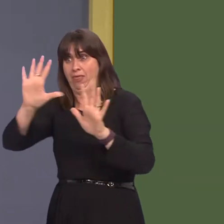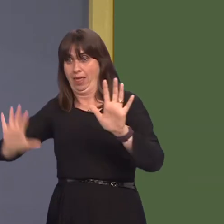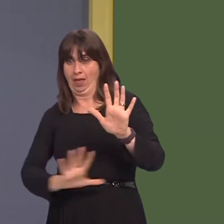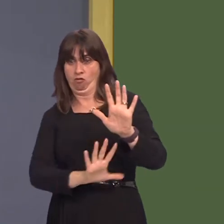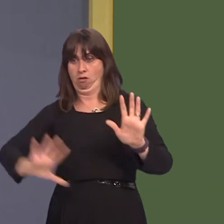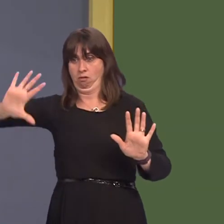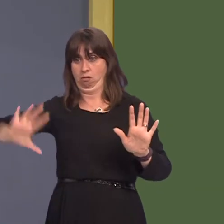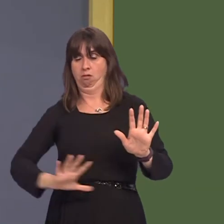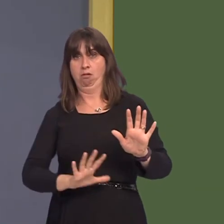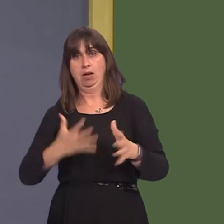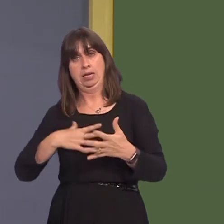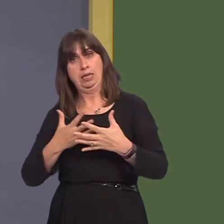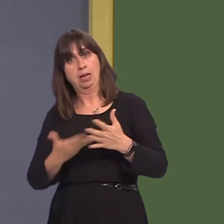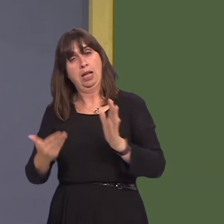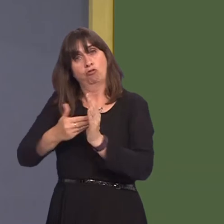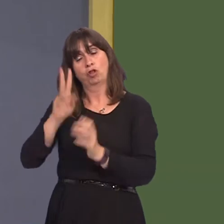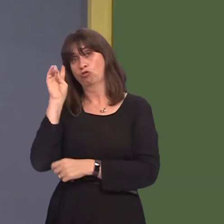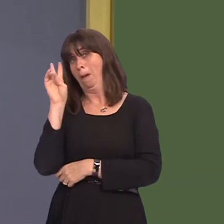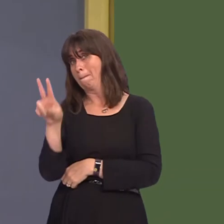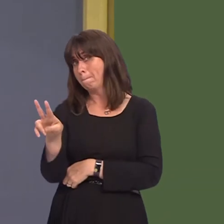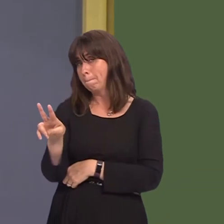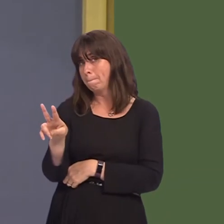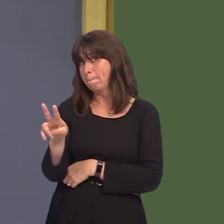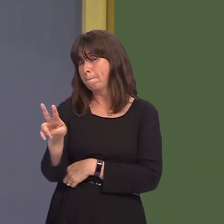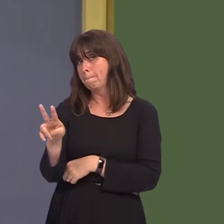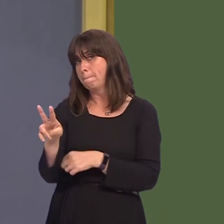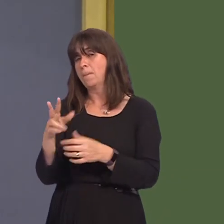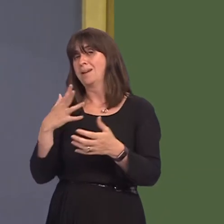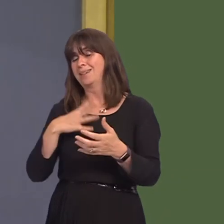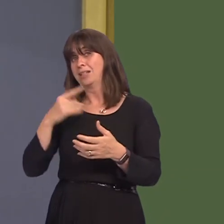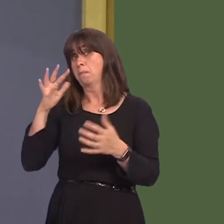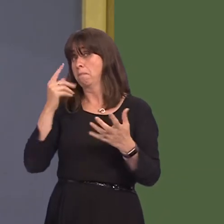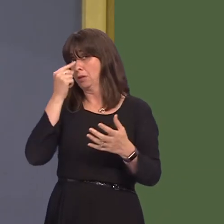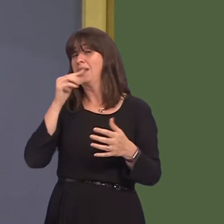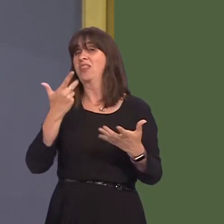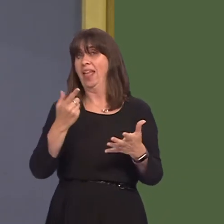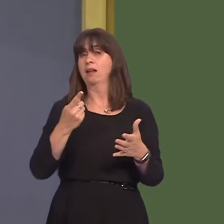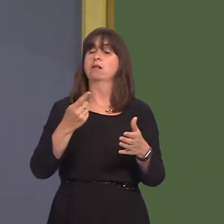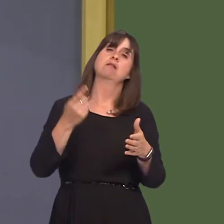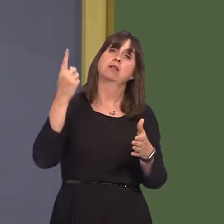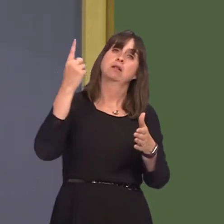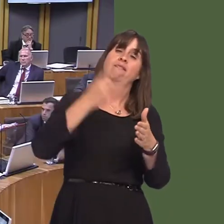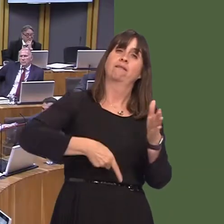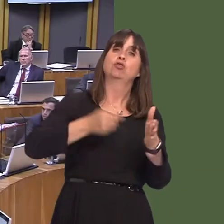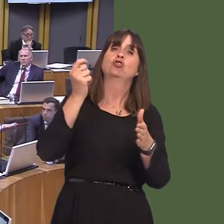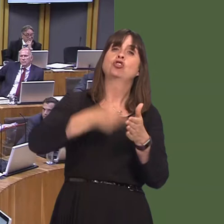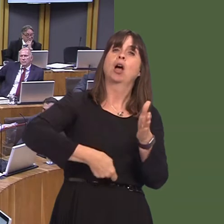Government had with Cardiff council on the possibility and the need for a congestion charge or a levy? Carwyn Jones AM: Well, the matter of a congestion